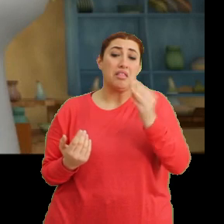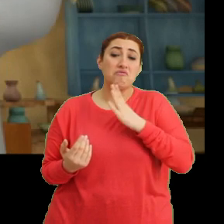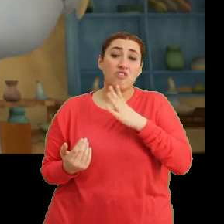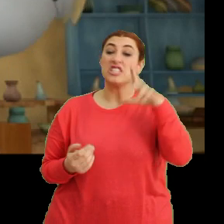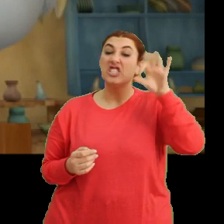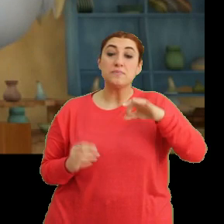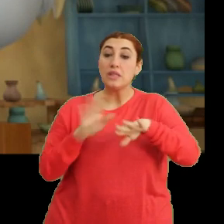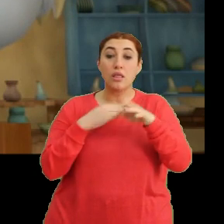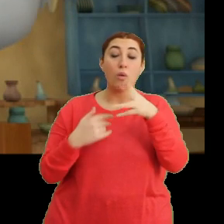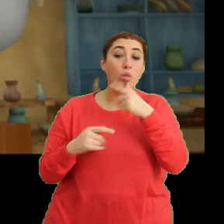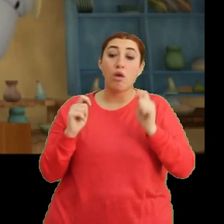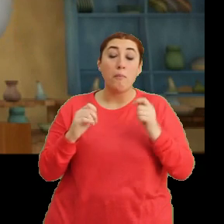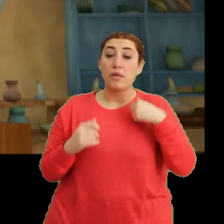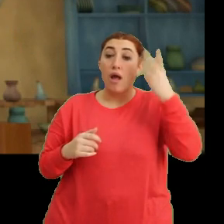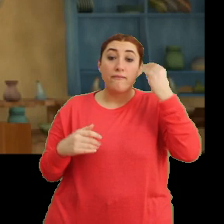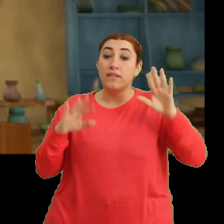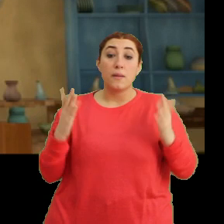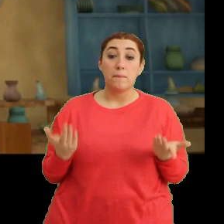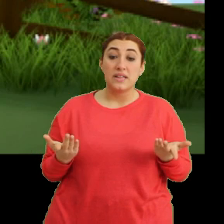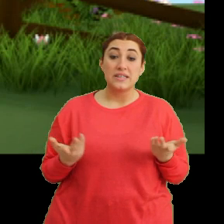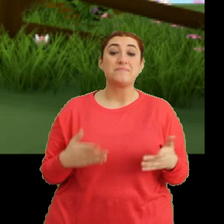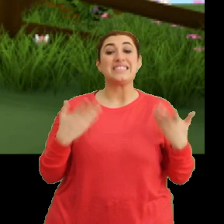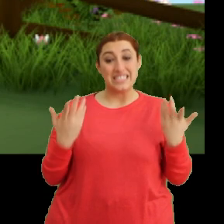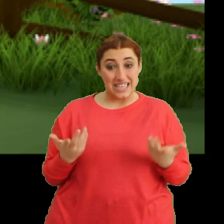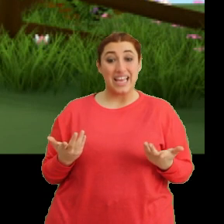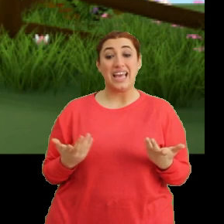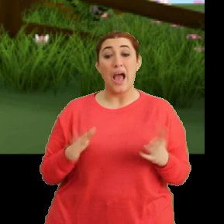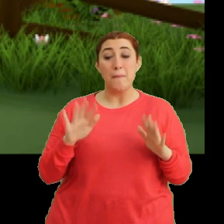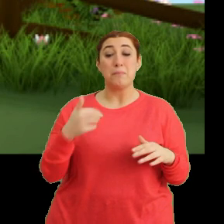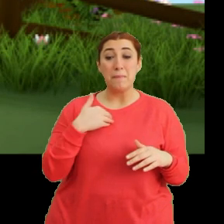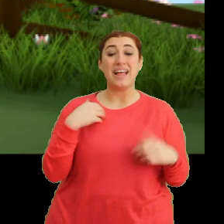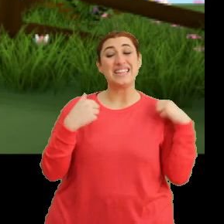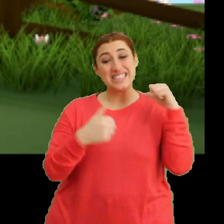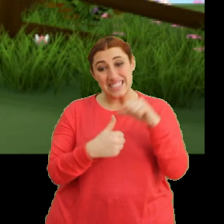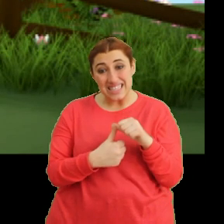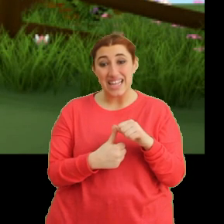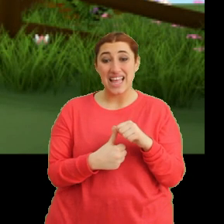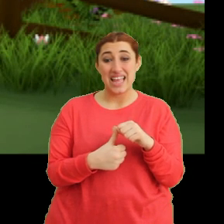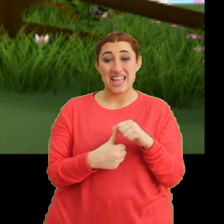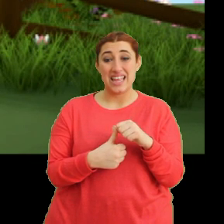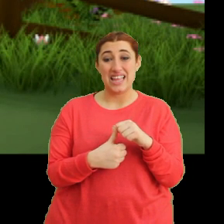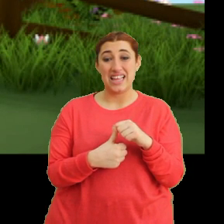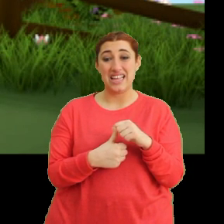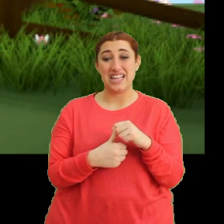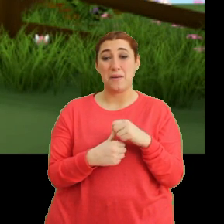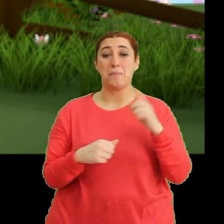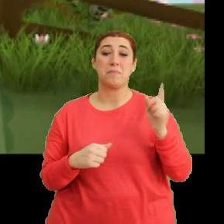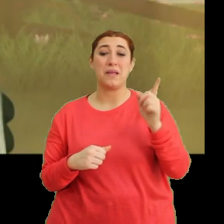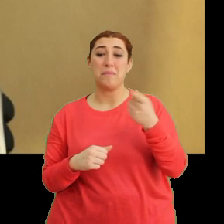Şimdi neden güleceklermiş anlamadım. Ee şey... ...ama ben yine... ...ya işte bazı şeyleri...